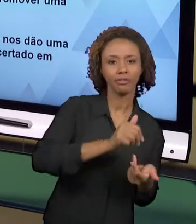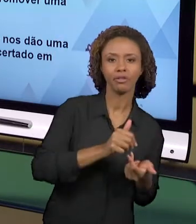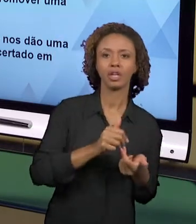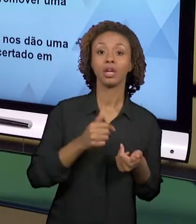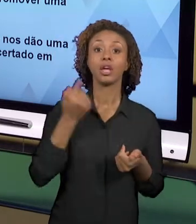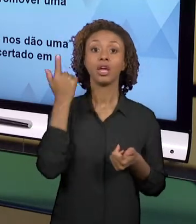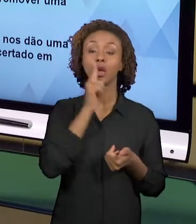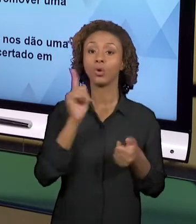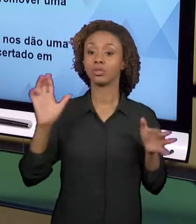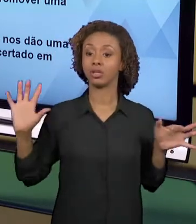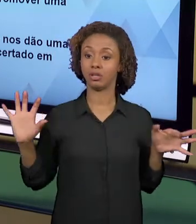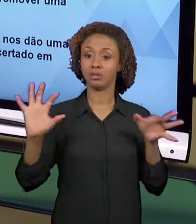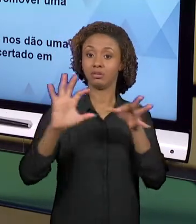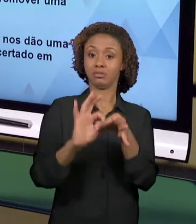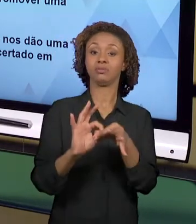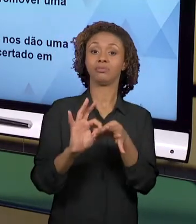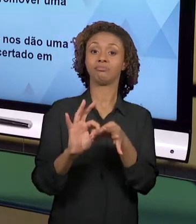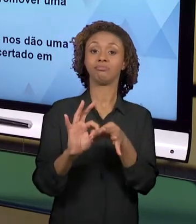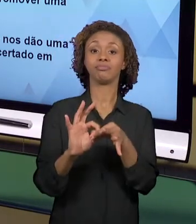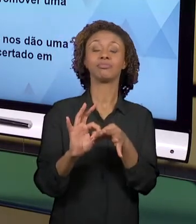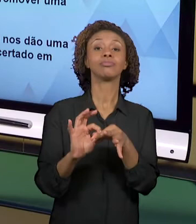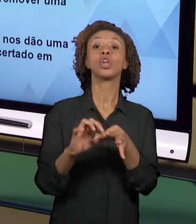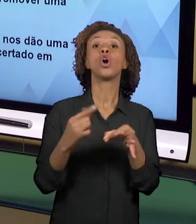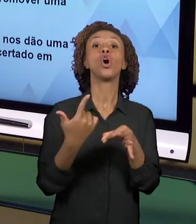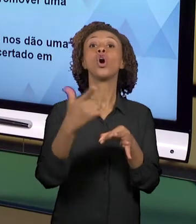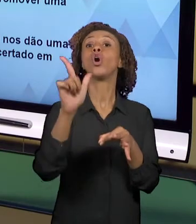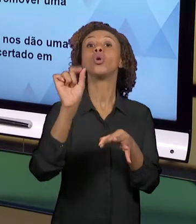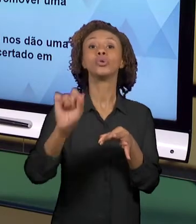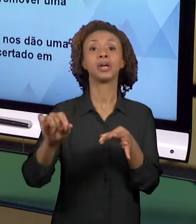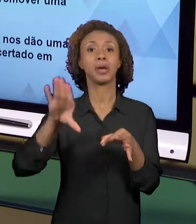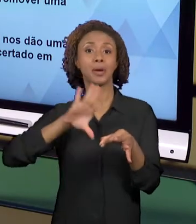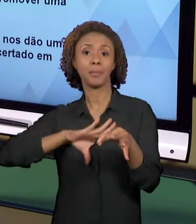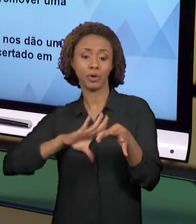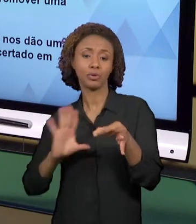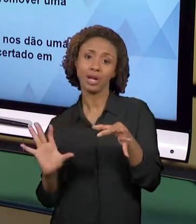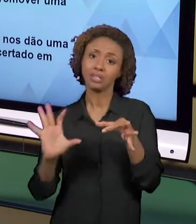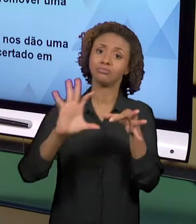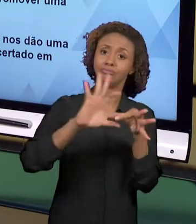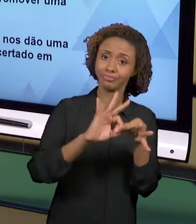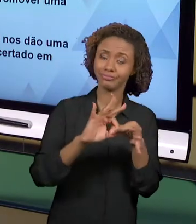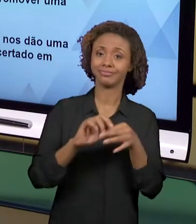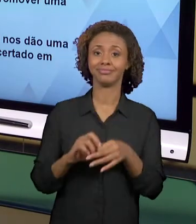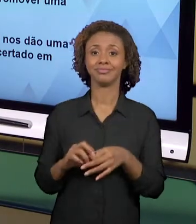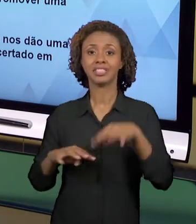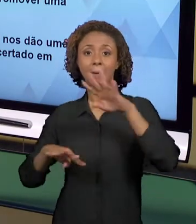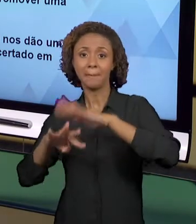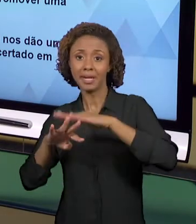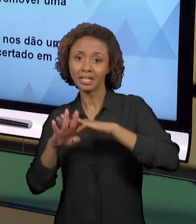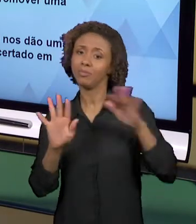LÍNGUA PORTUGUESA, MATEMÁTICA... ENTÃO QUANDO A GENTE PENSA NUMA ATIVIDADE INTEGRADA, A GENTE